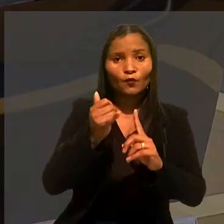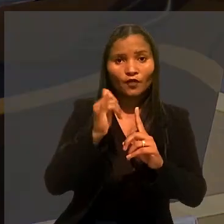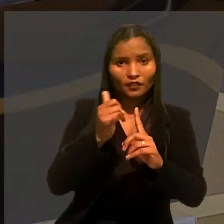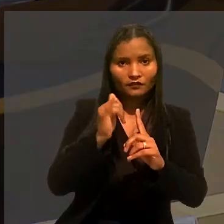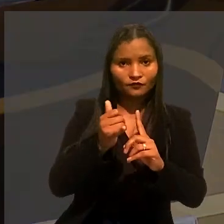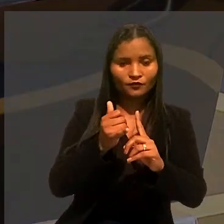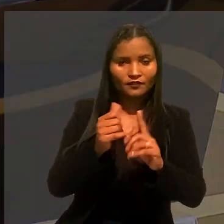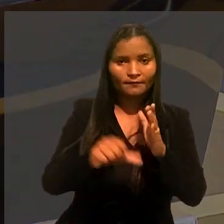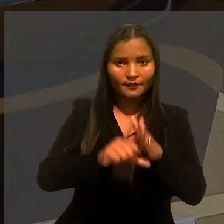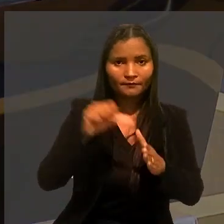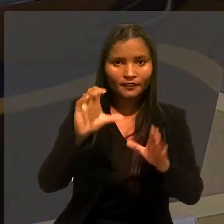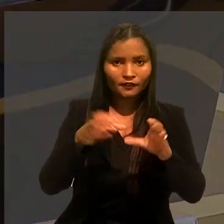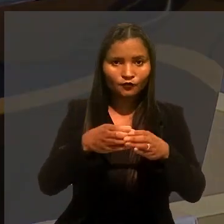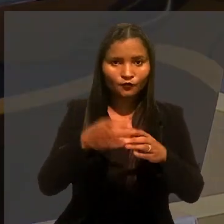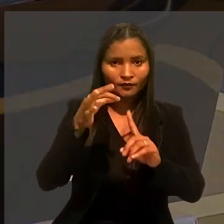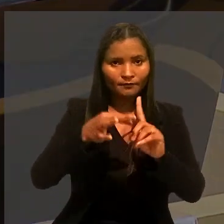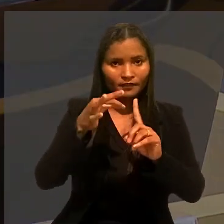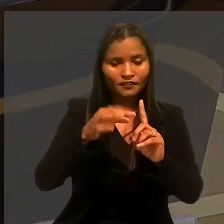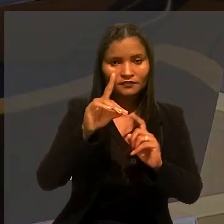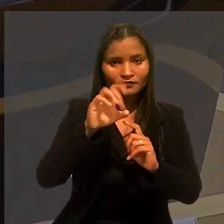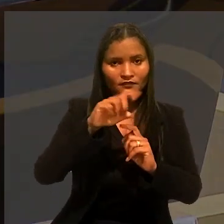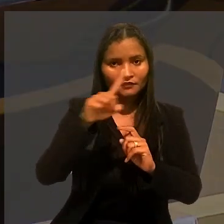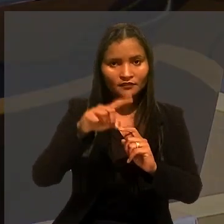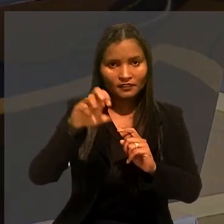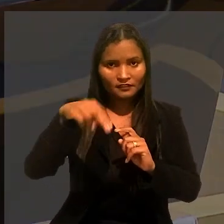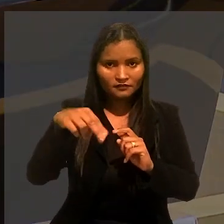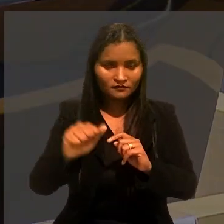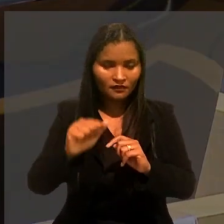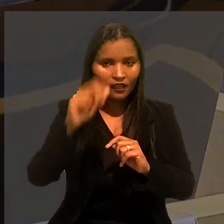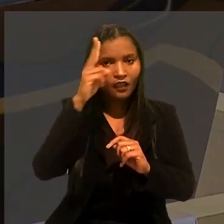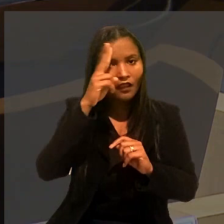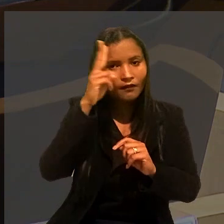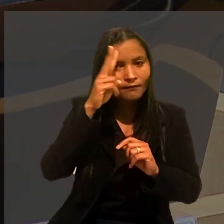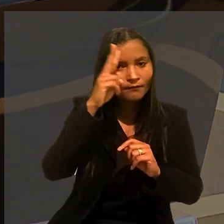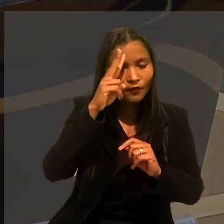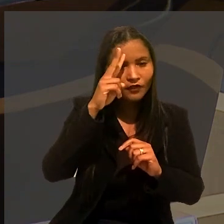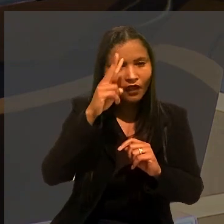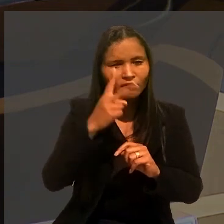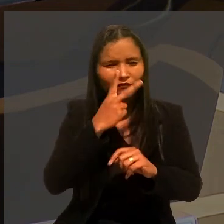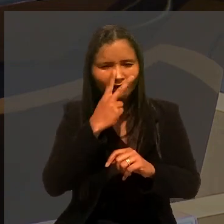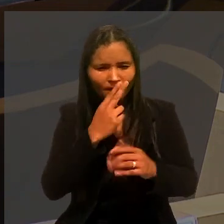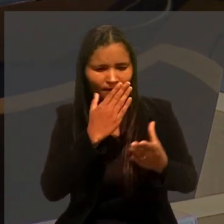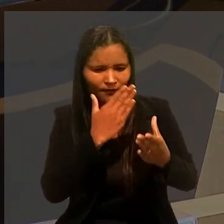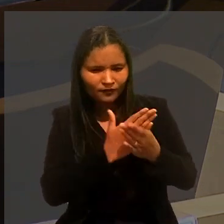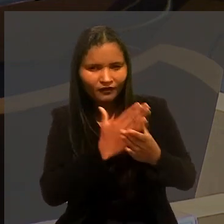O relator do caso na 1ª Turma, ministro Dezena da Silva, relembrou que, em casos semelhantes,